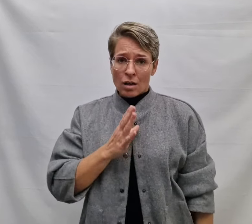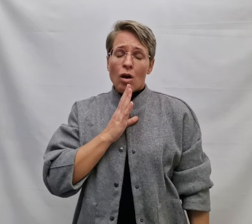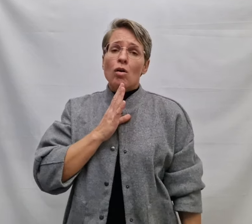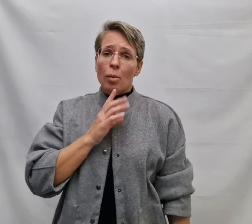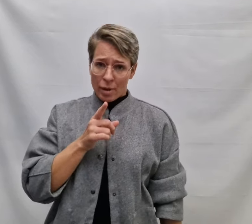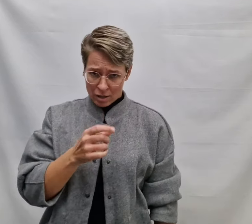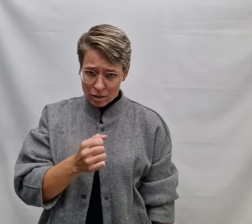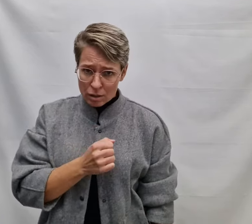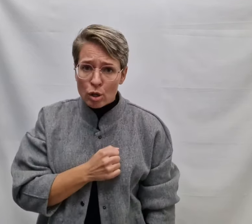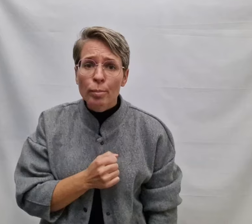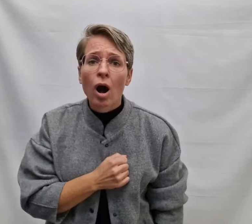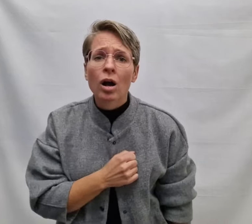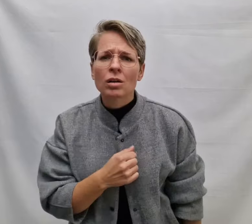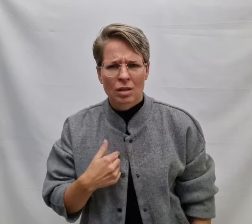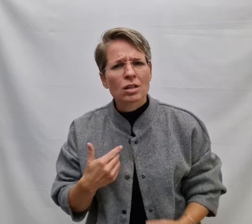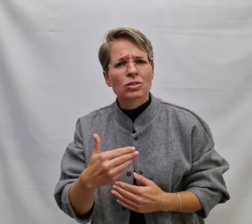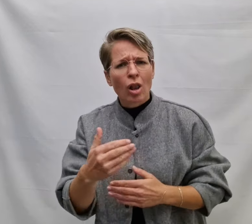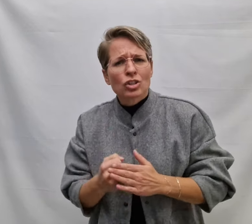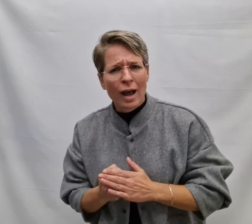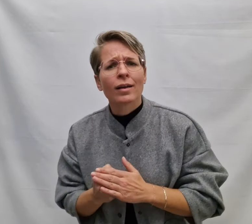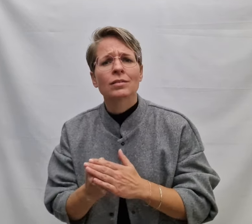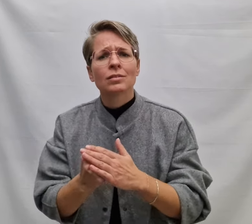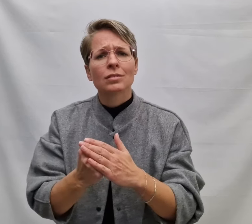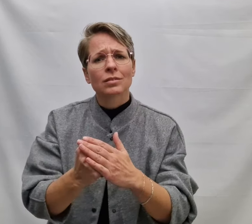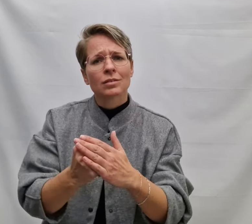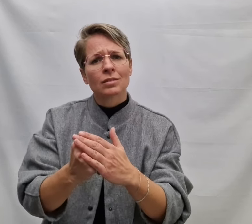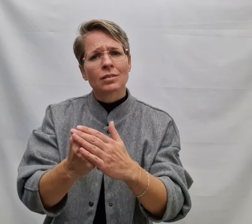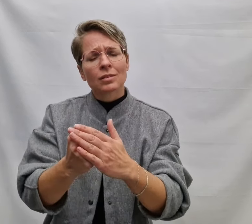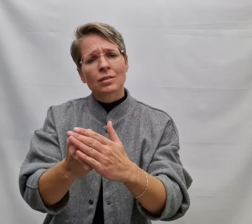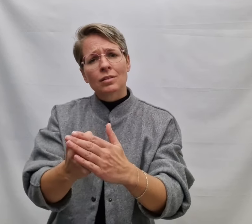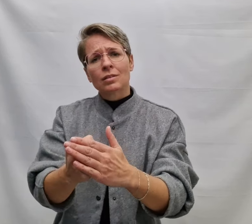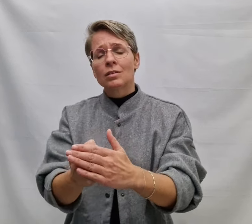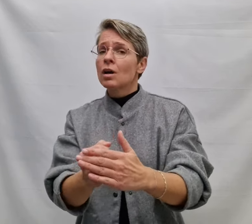En ook al ben je bang, ik zal er zijn